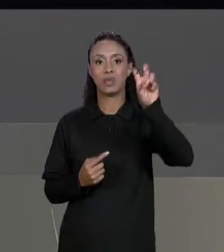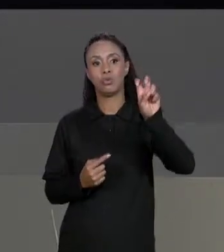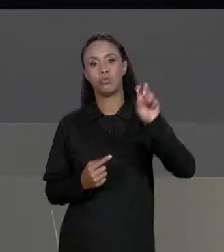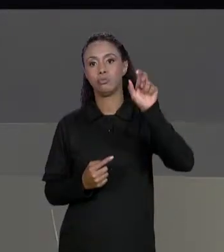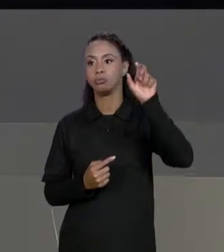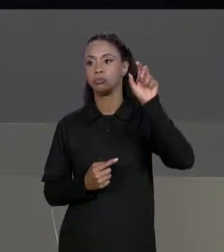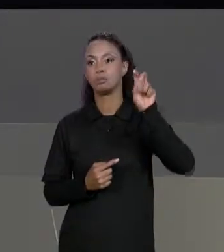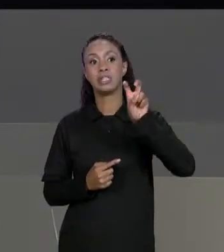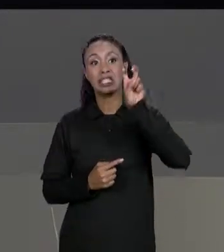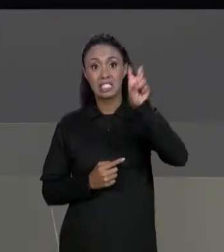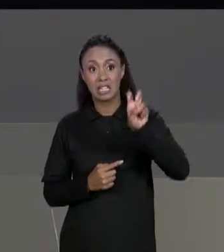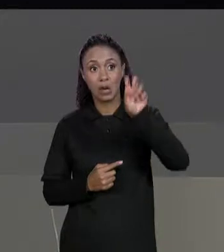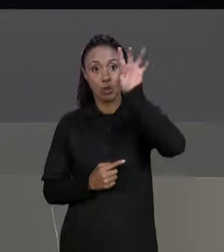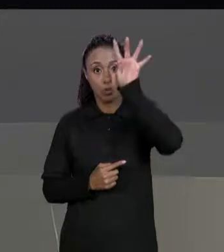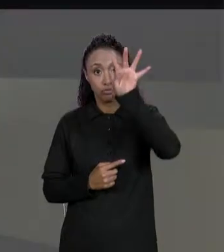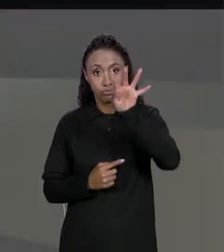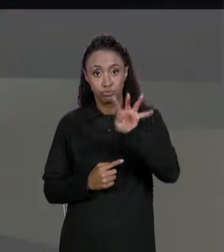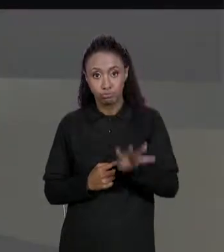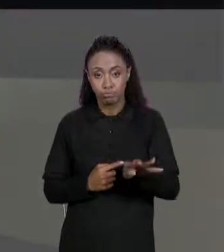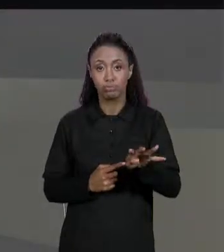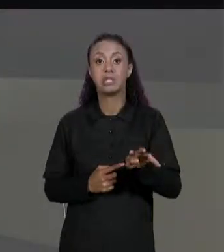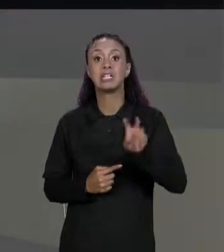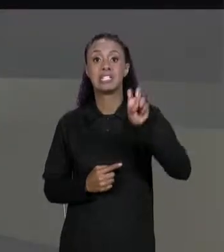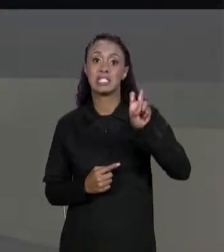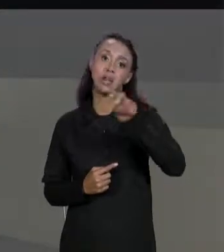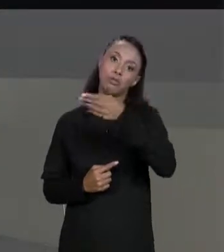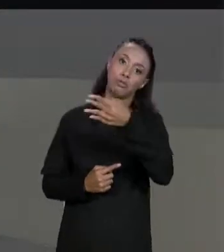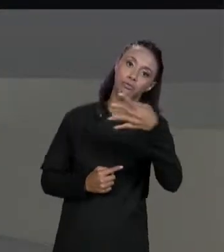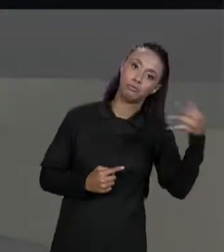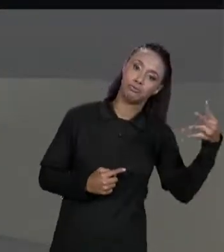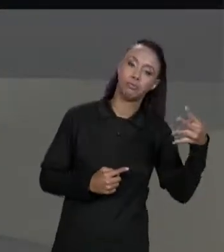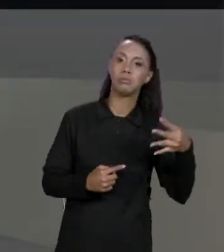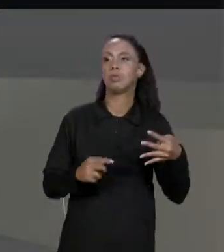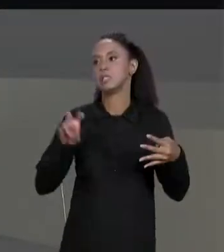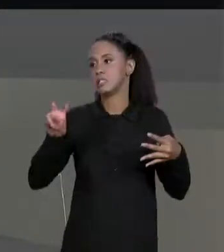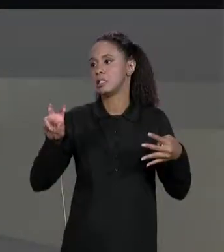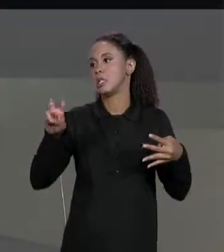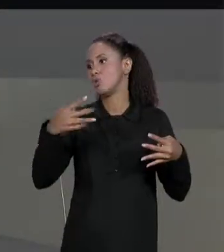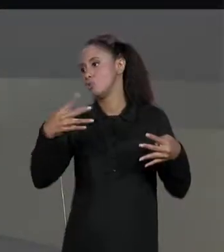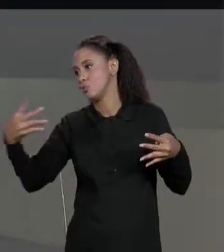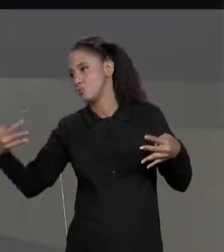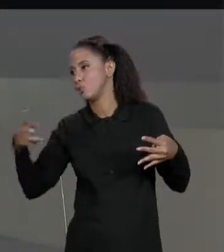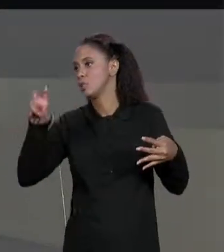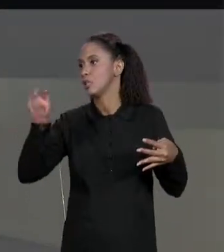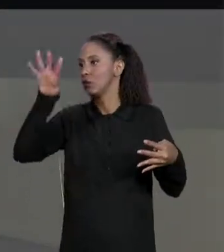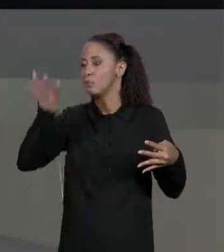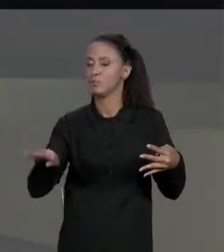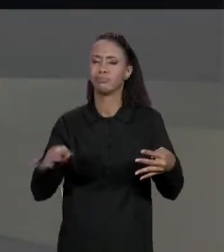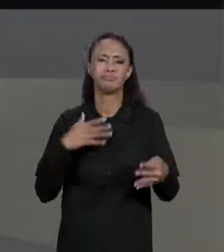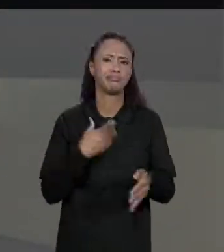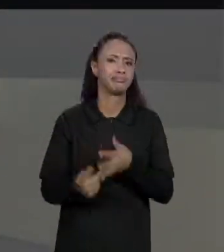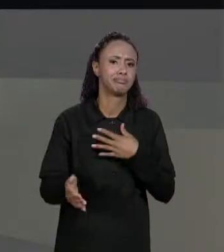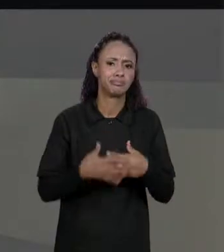QUE TER O MESMO NÚMERO DE LINHAS E DE COLUNAS, PODEM SER DUAS MATRIZES 2 POR 3, 3 POR 5, 8 POR 2, MAS NÃO PRECISA